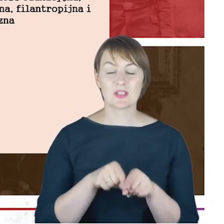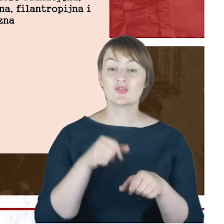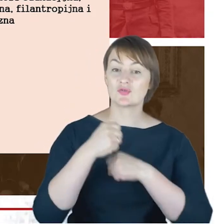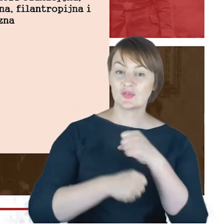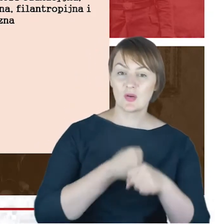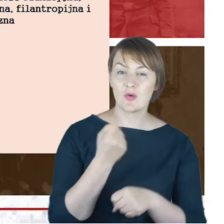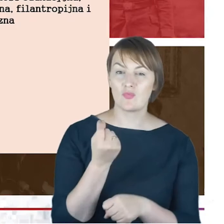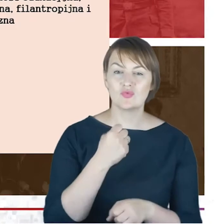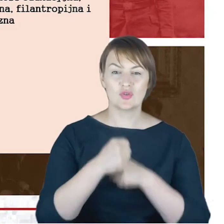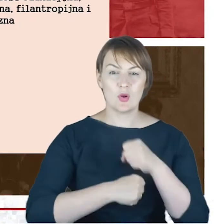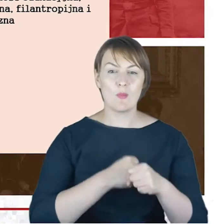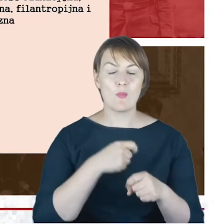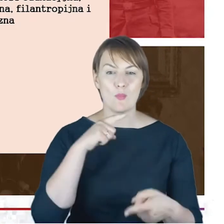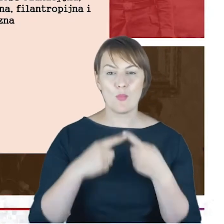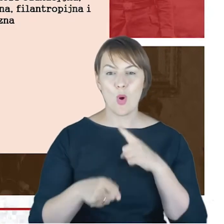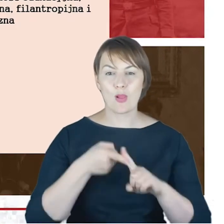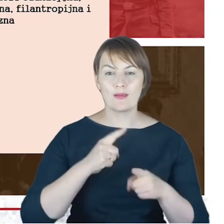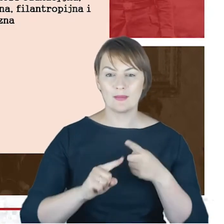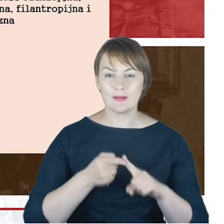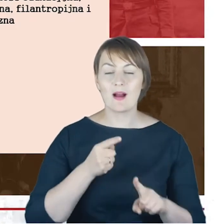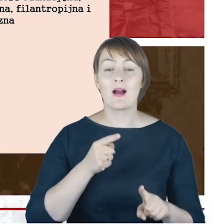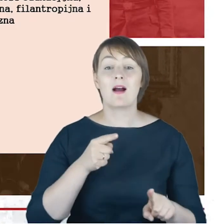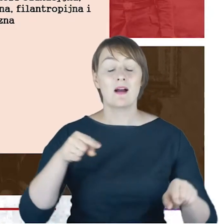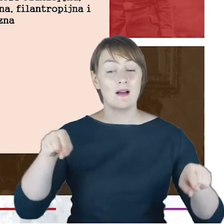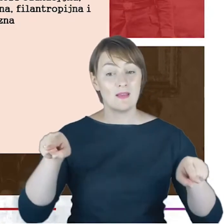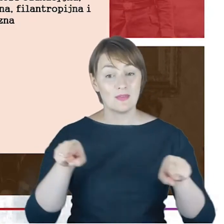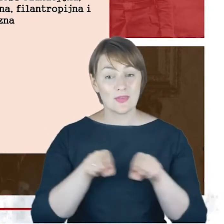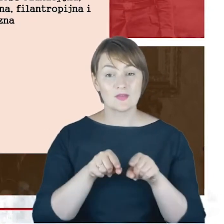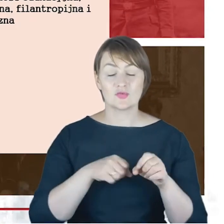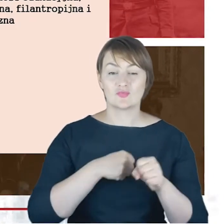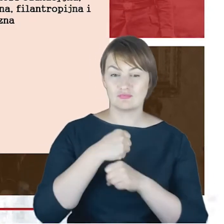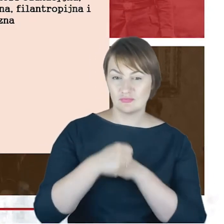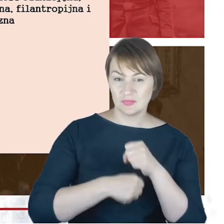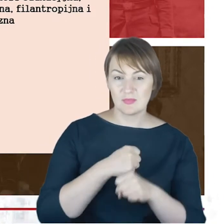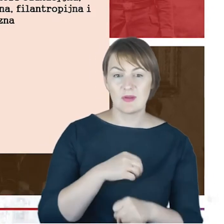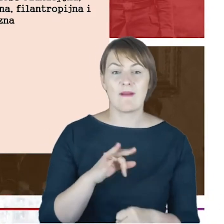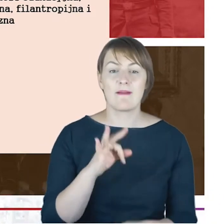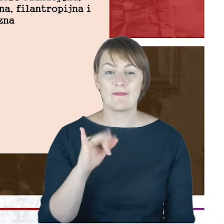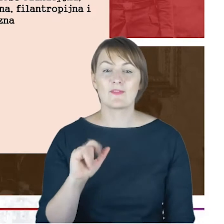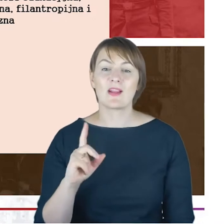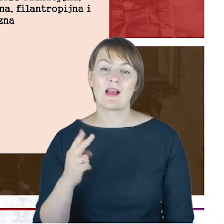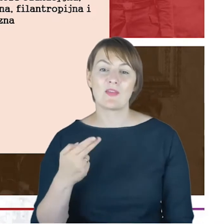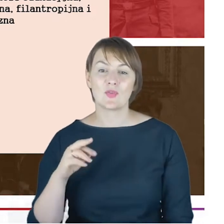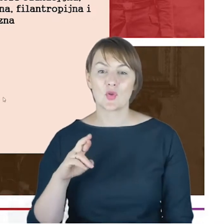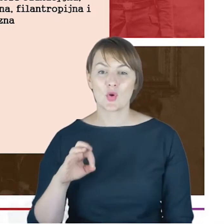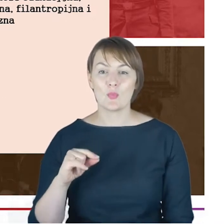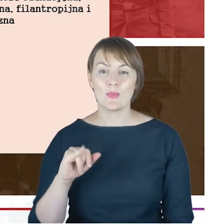I bardzo ważny nurt: również działalność filantropijna. Więc Drodzy Państwo, gdybyśmy próbowali w krótkim czasie ,